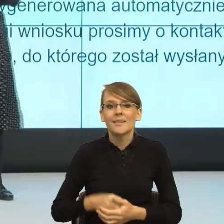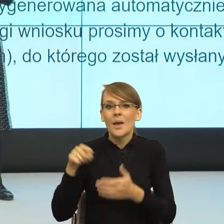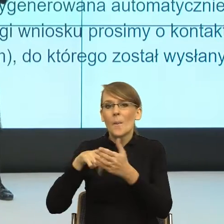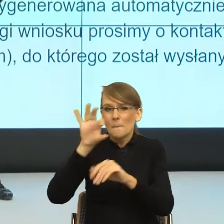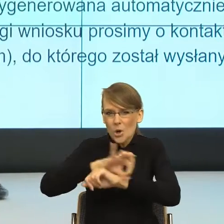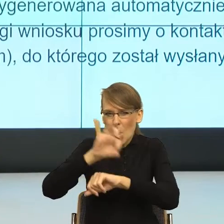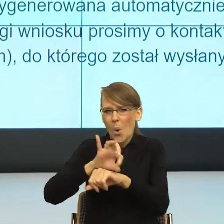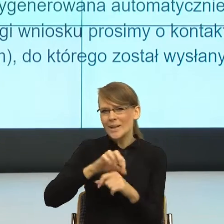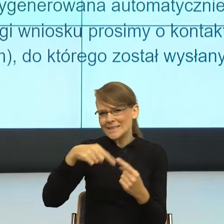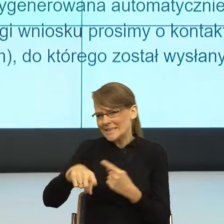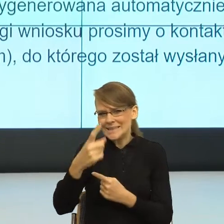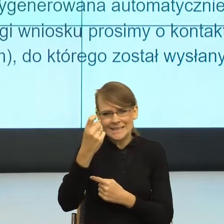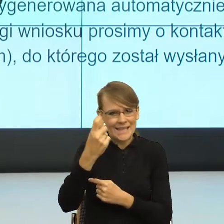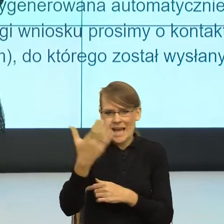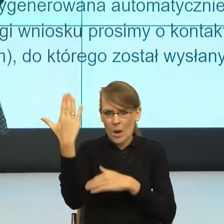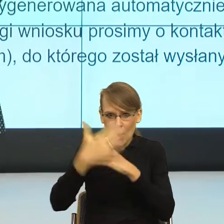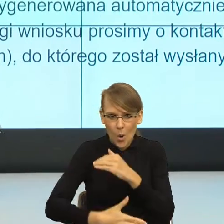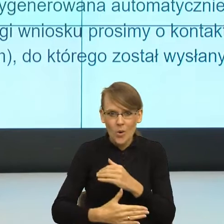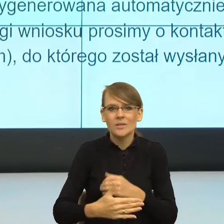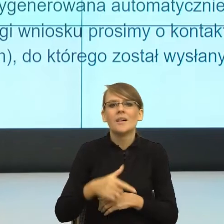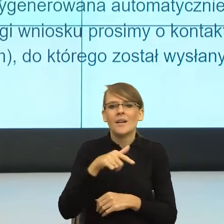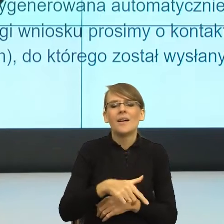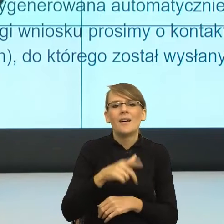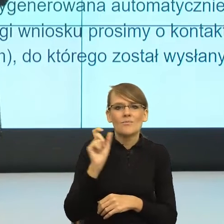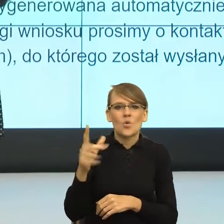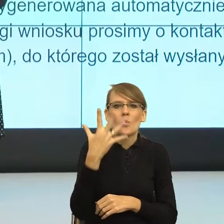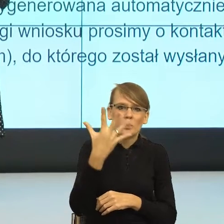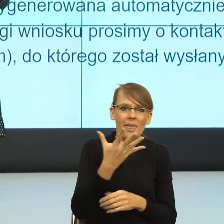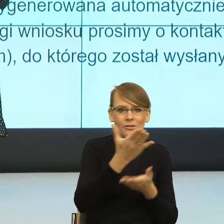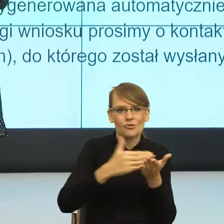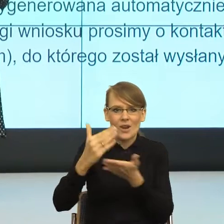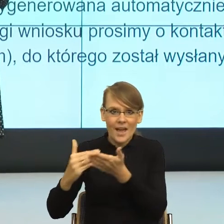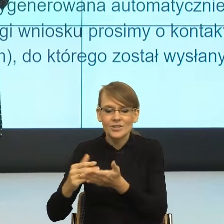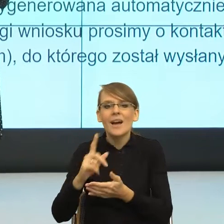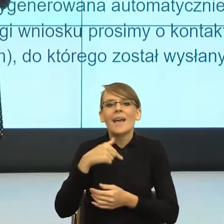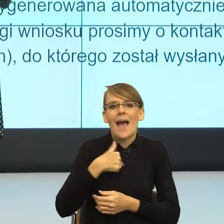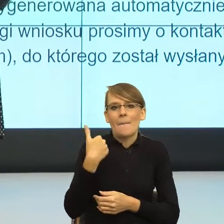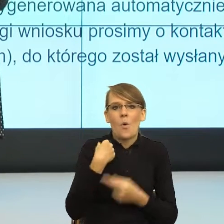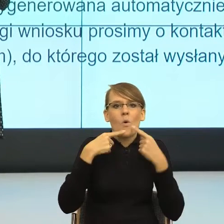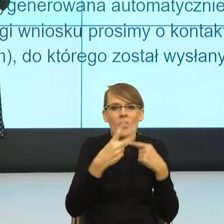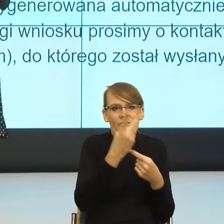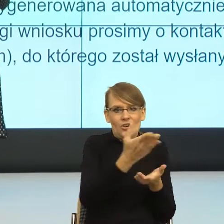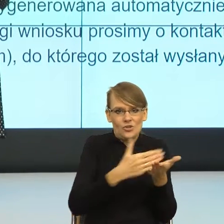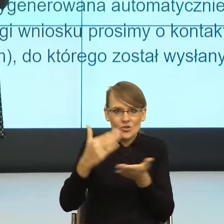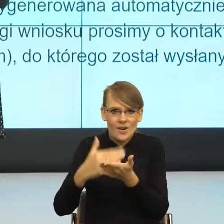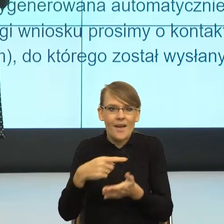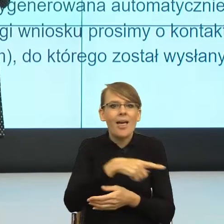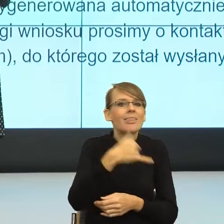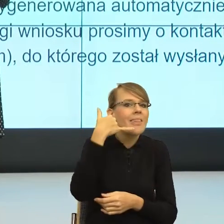Tam wytworzyliśmy 5 modułów, ale pisząc te projekty byłam odpowiedzialna za dwa moduły, za teleporady i za język.